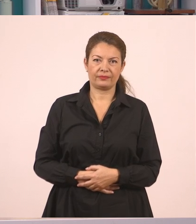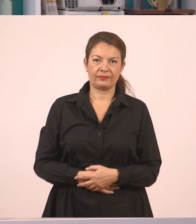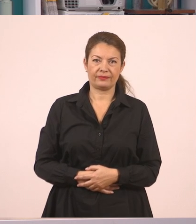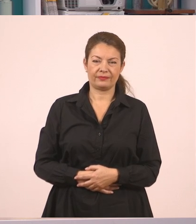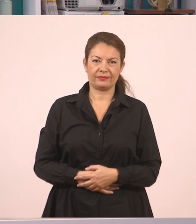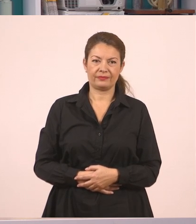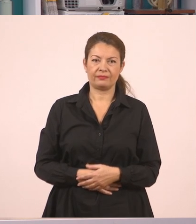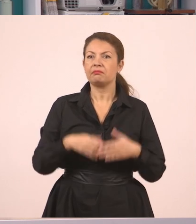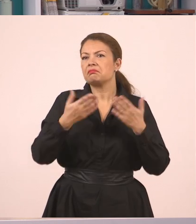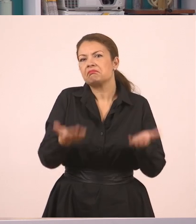Αυτό ήταν, παιδιά.